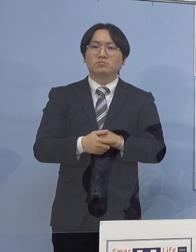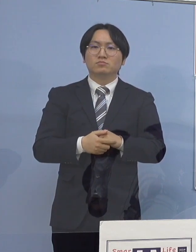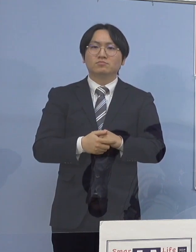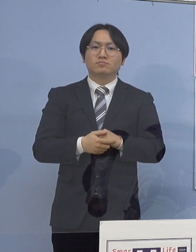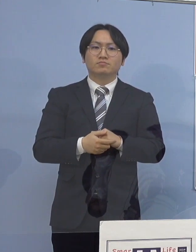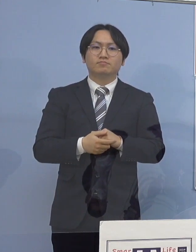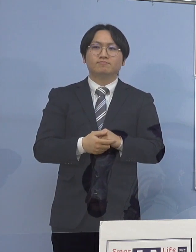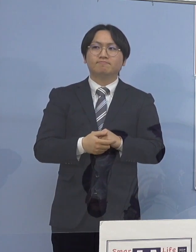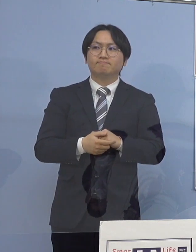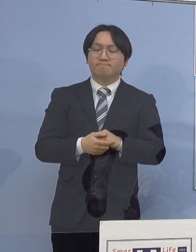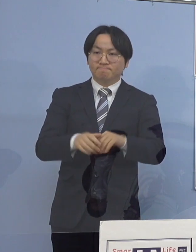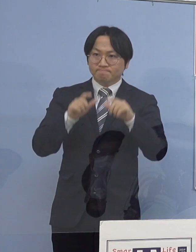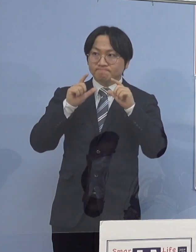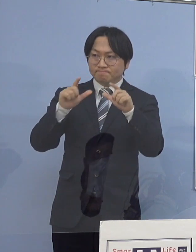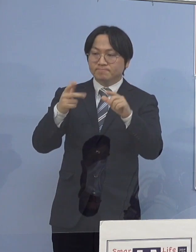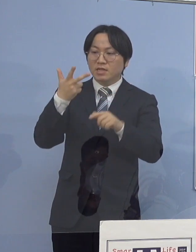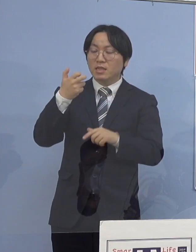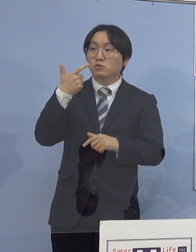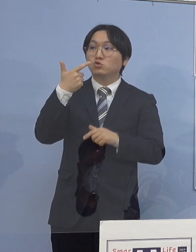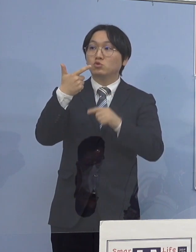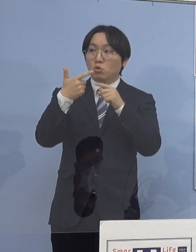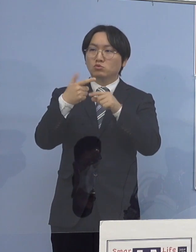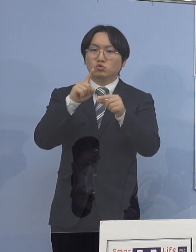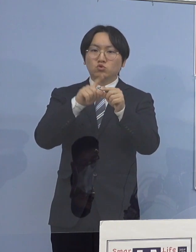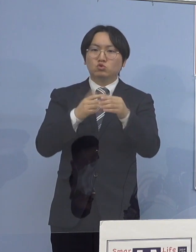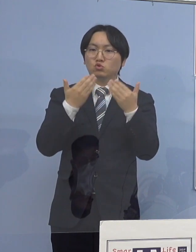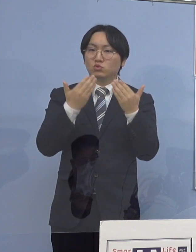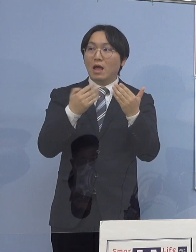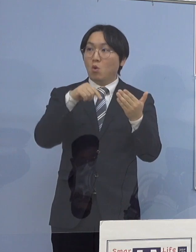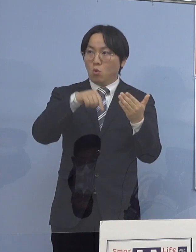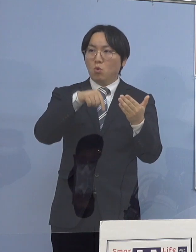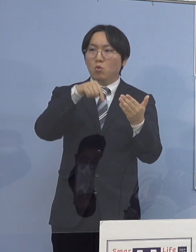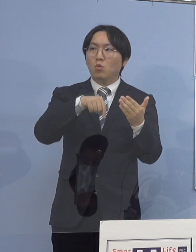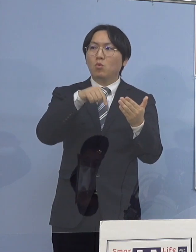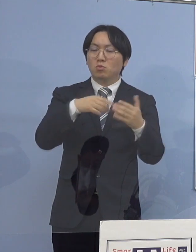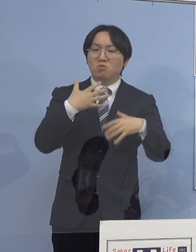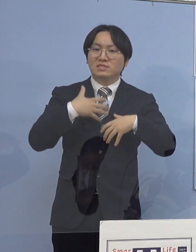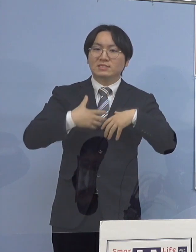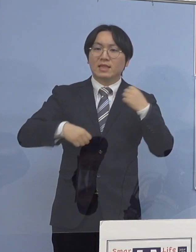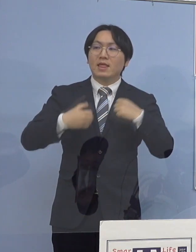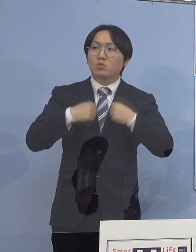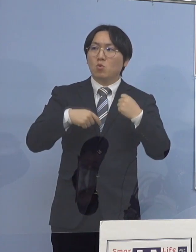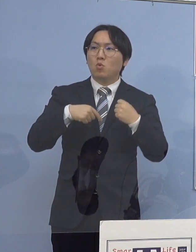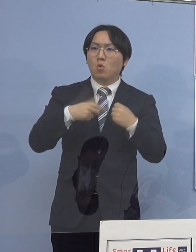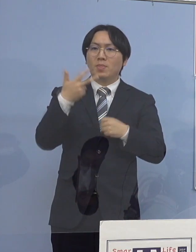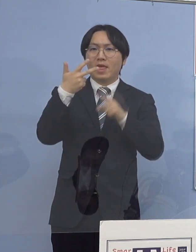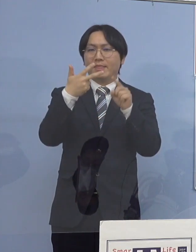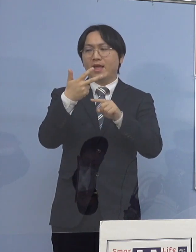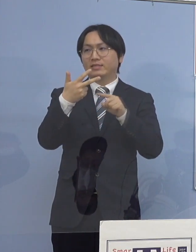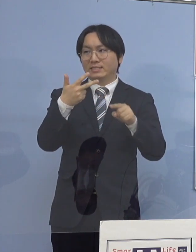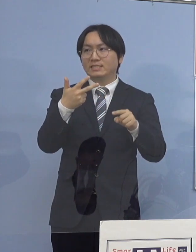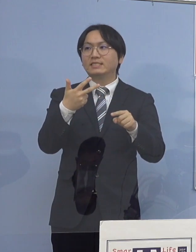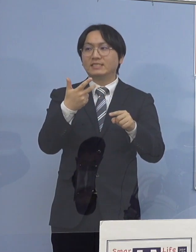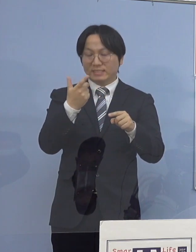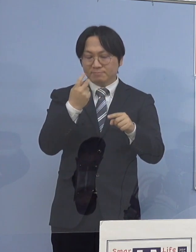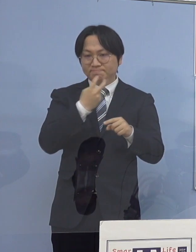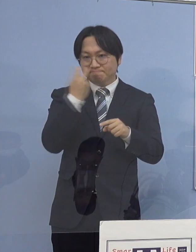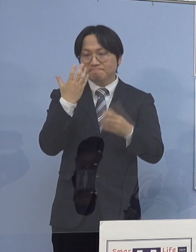（知事） 76例目の中学校クラスター これは生徒さんたちが 7名ということになっておりまして